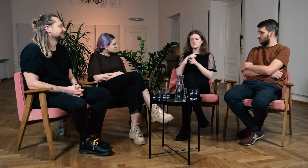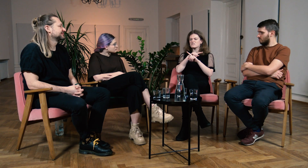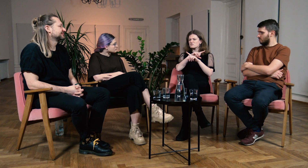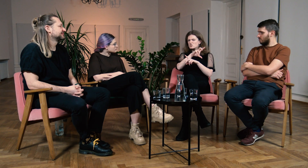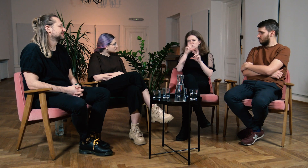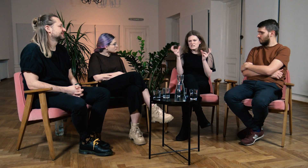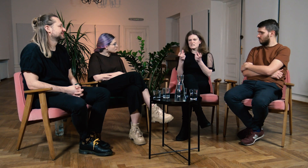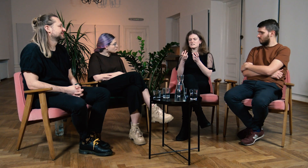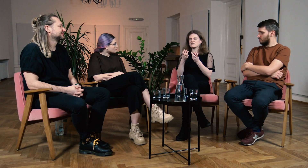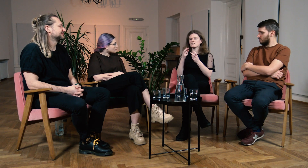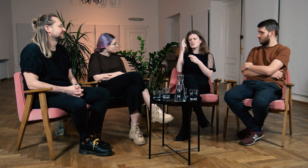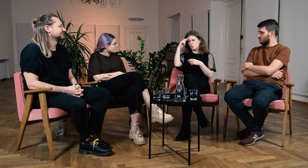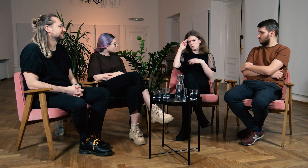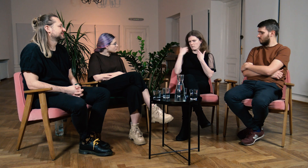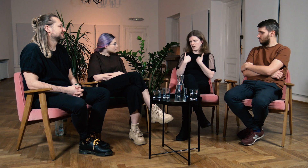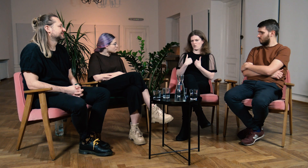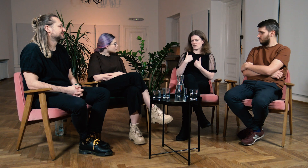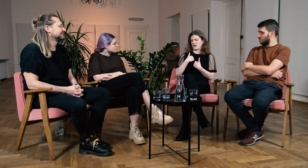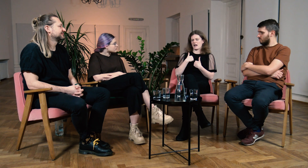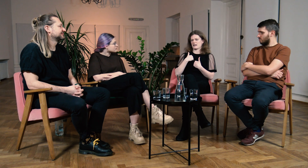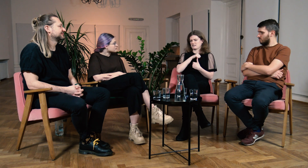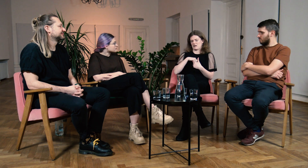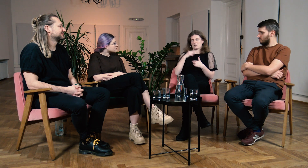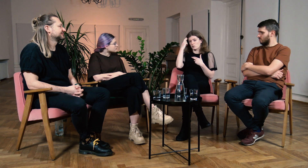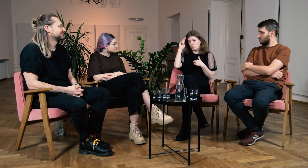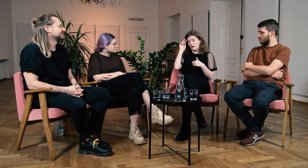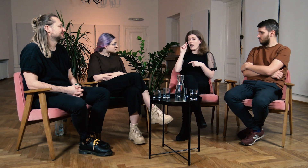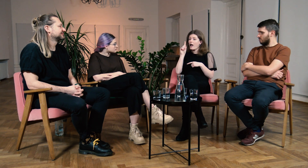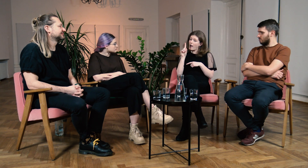że nikt mnie nie rozumie, sama siebie nie rozumiem,